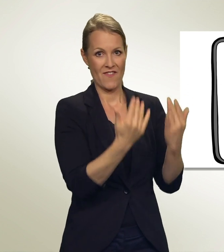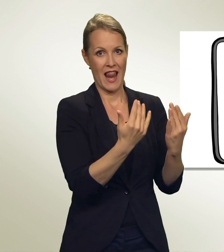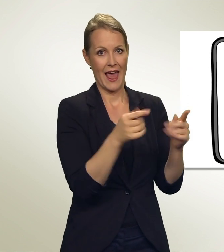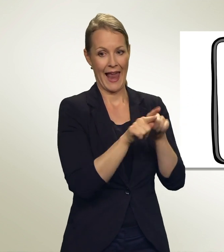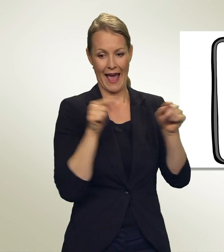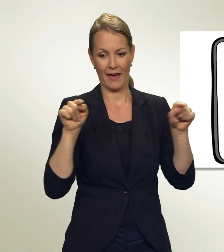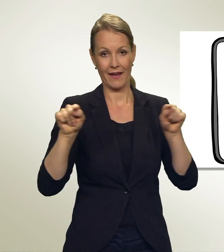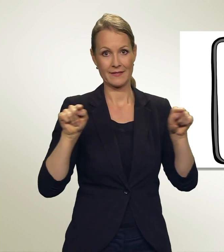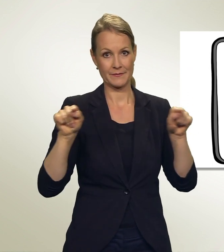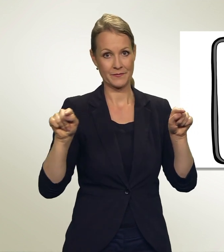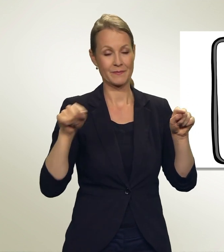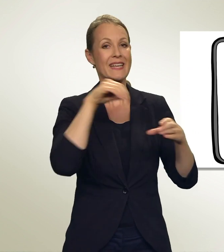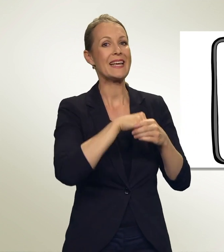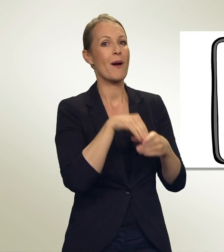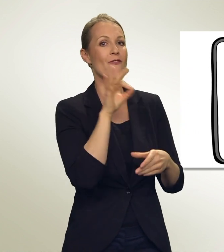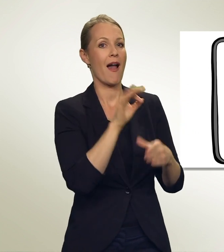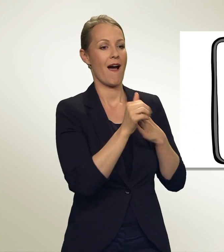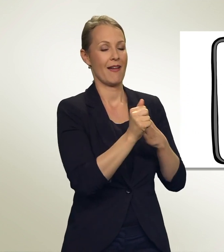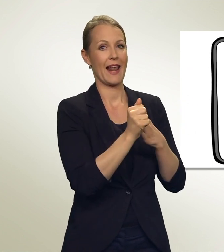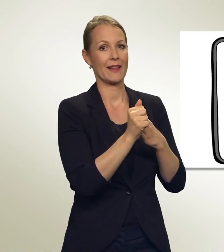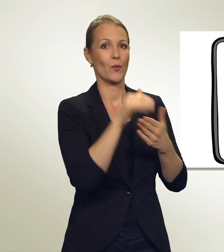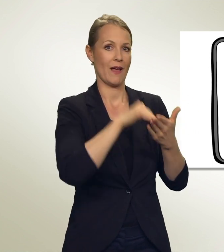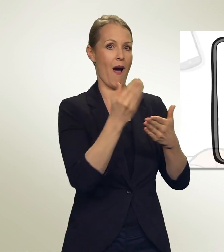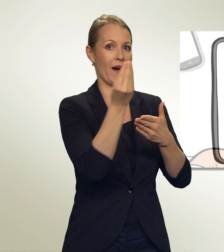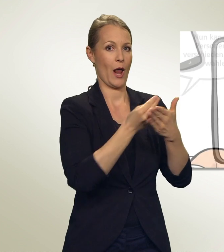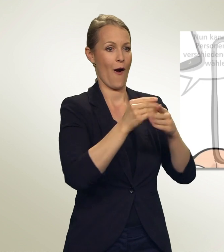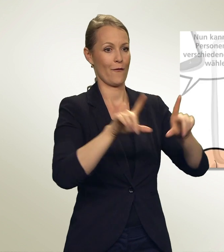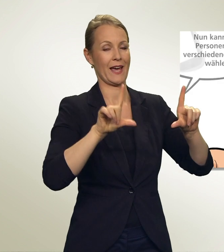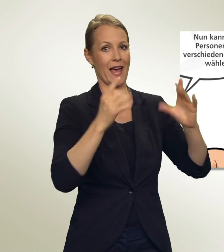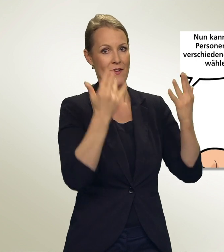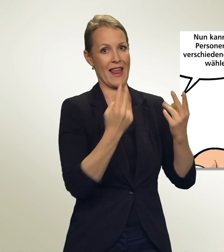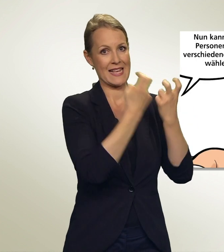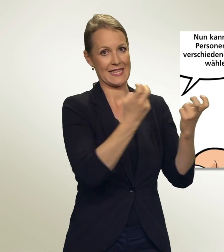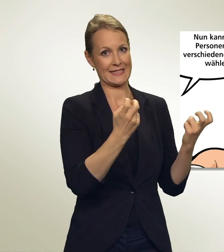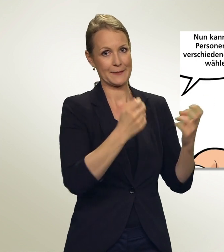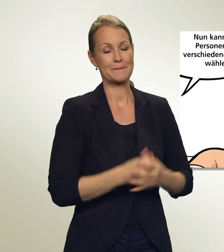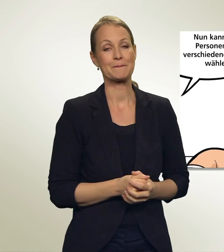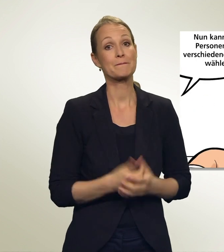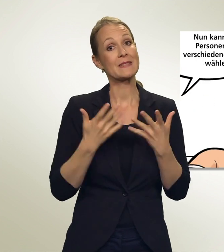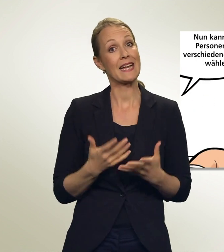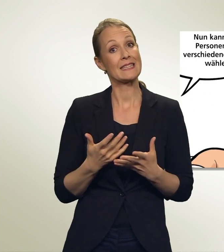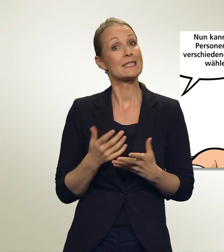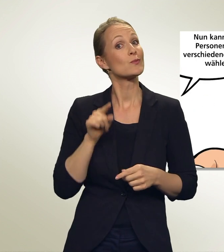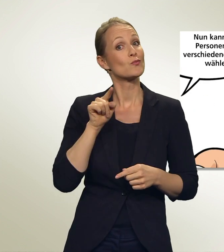In der Wahlanleitung findest Du dazu eine Grafik. Nun kannst Du Personen von verschiedenen Listen wählen.